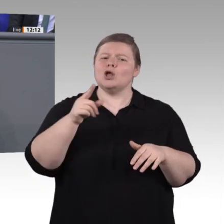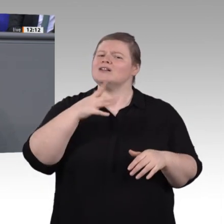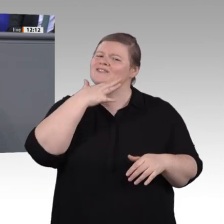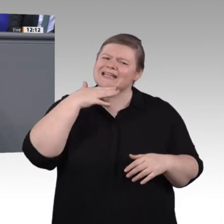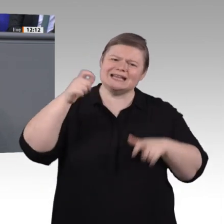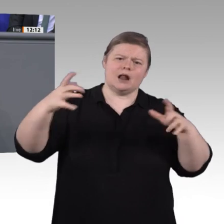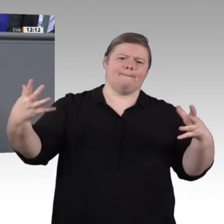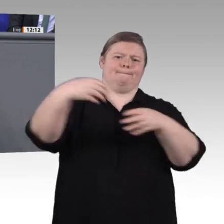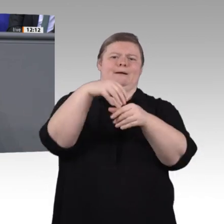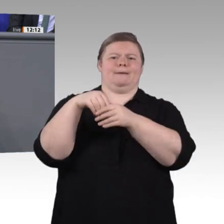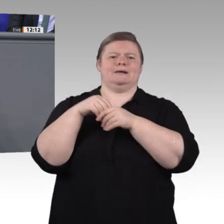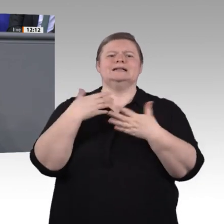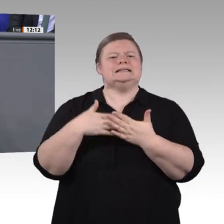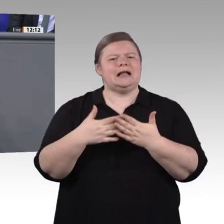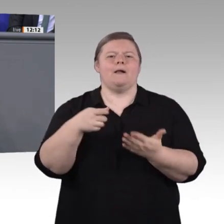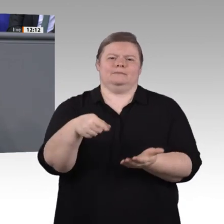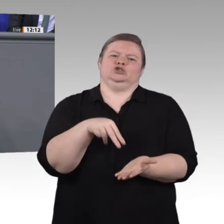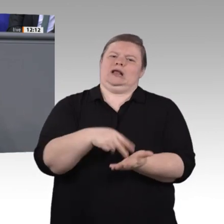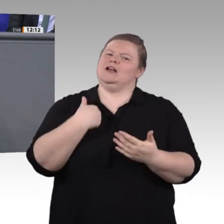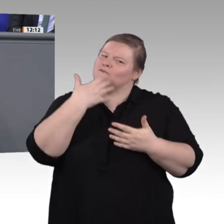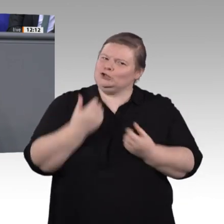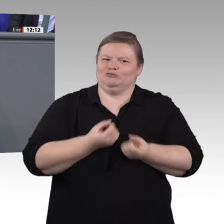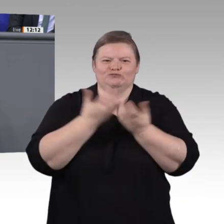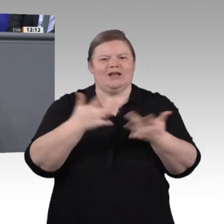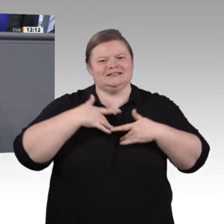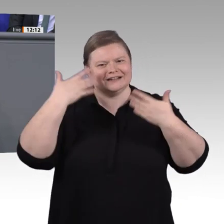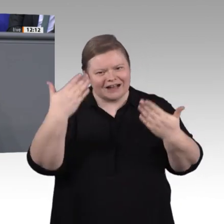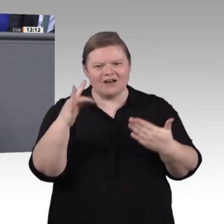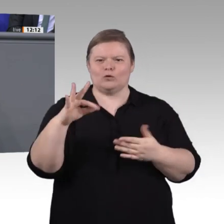sowie die Steigerung der Attraktivität zu erreichen. Ein Meilenstein hierbei ist